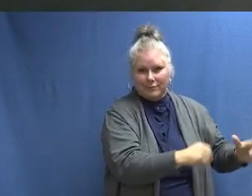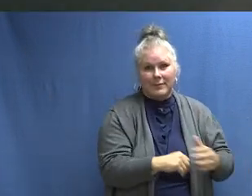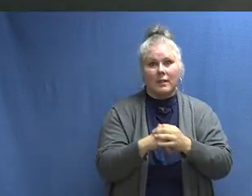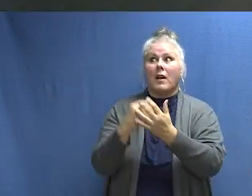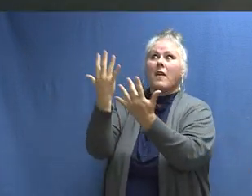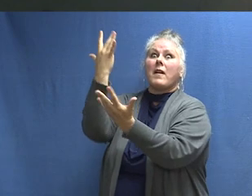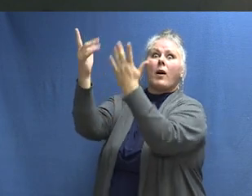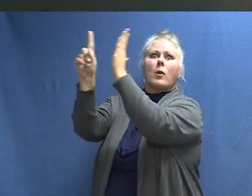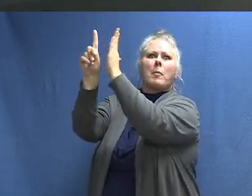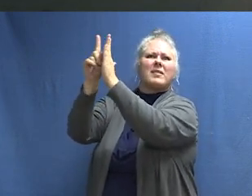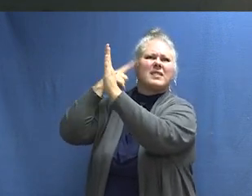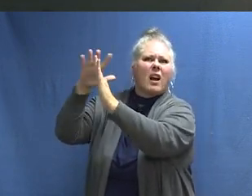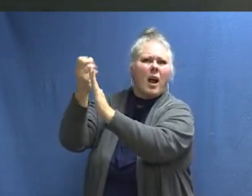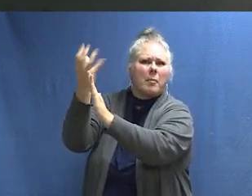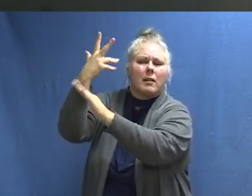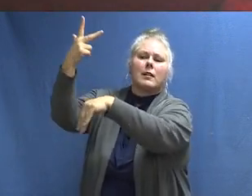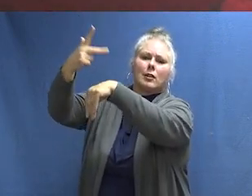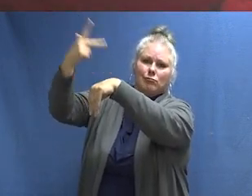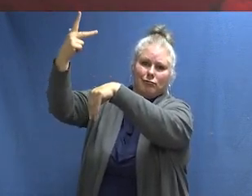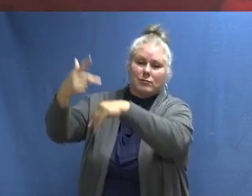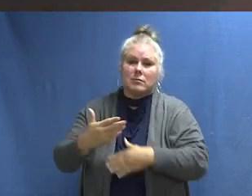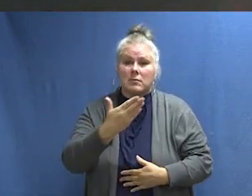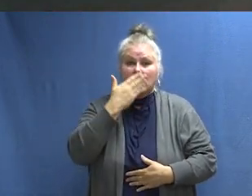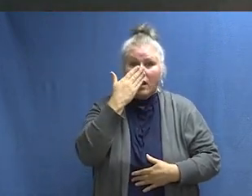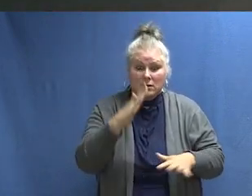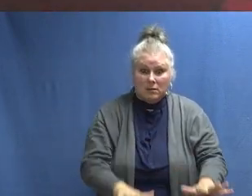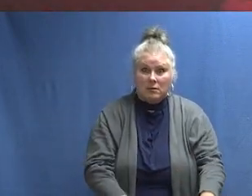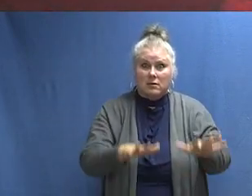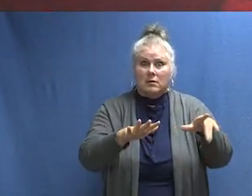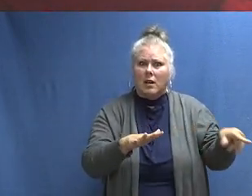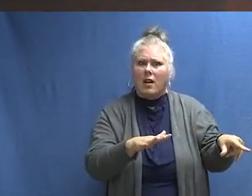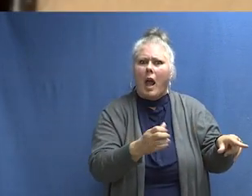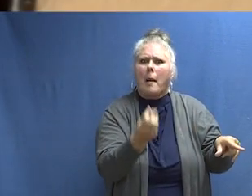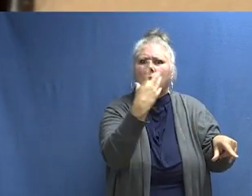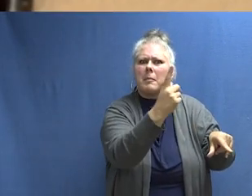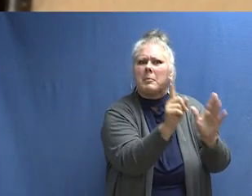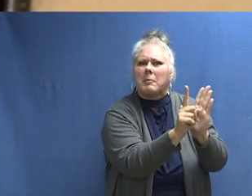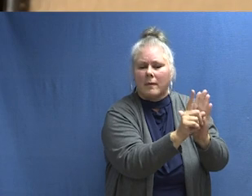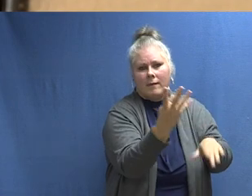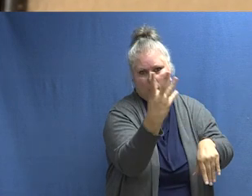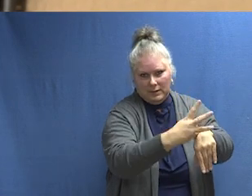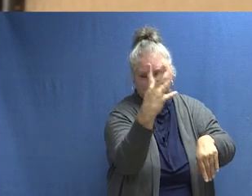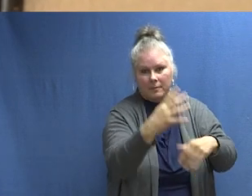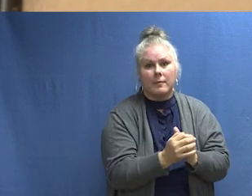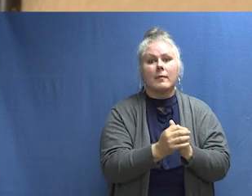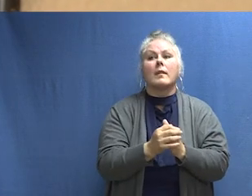Este es el sonido de la protección contra incendios. [SONIDO DE ALARMA] Este es el sonido de la protección contra incendios.